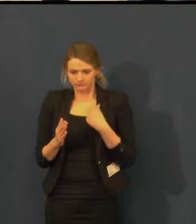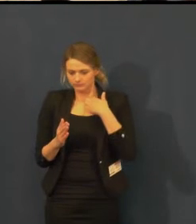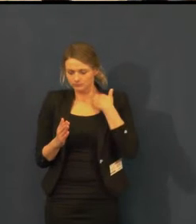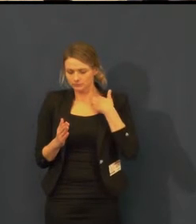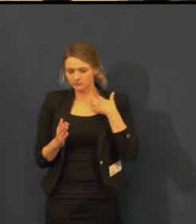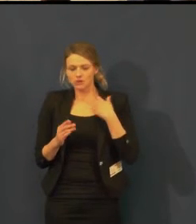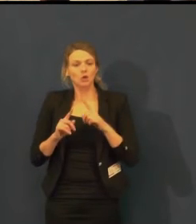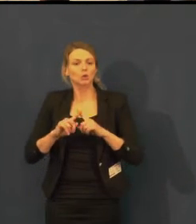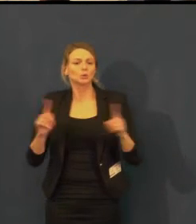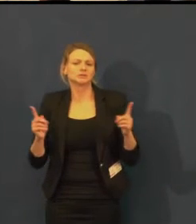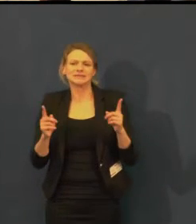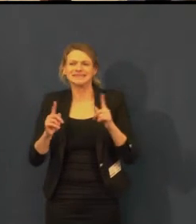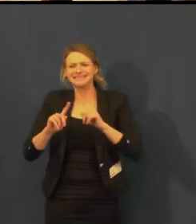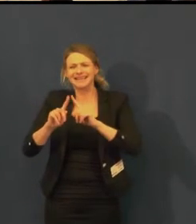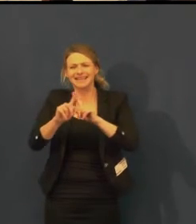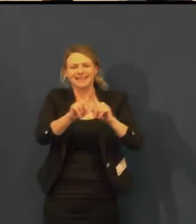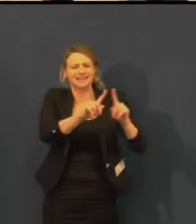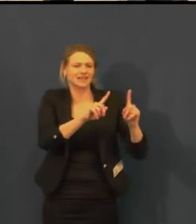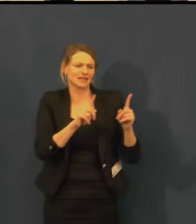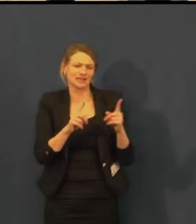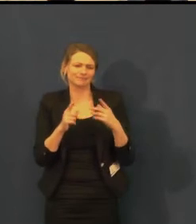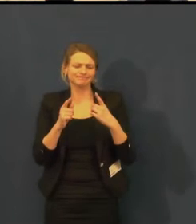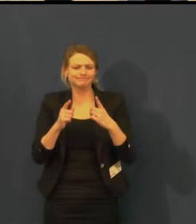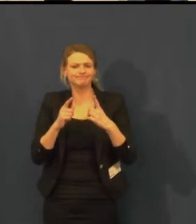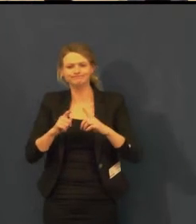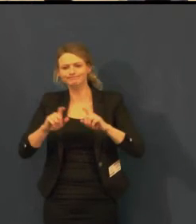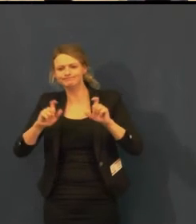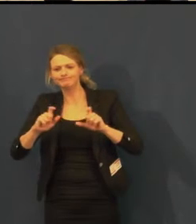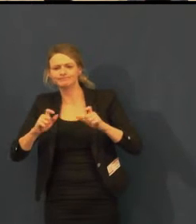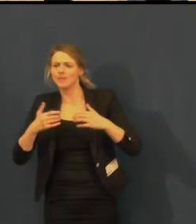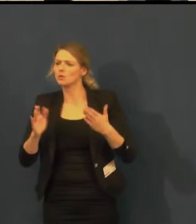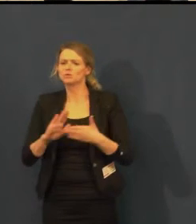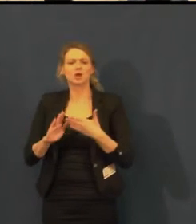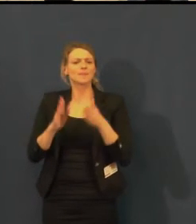Také jsme velmi rádi, že jsme mohli v rámci Adventního odpoledne,